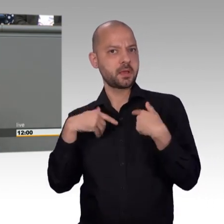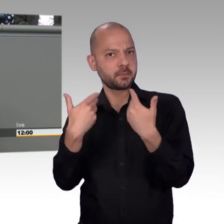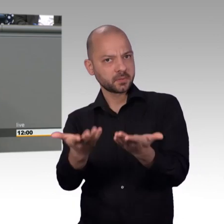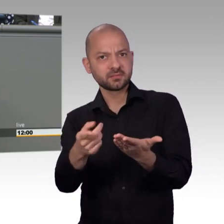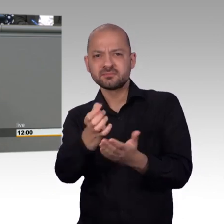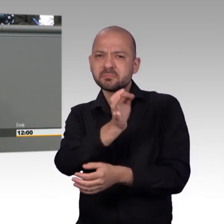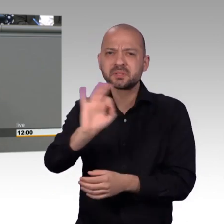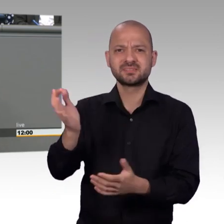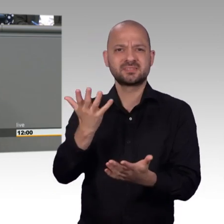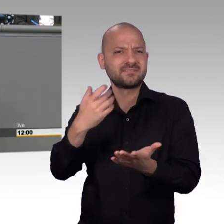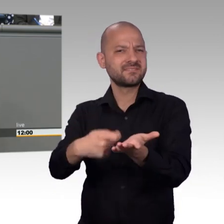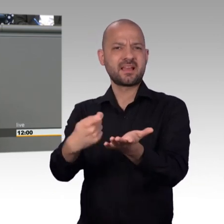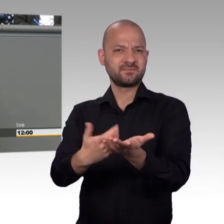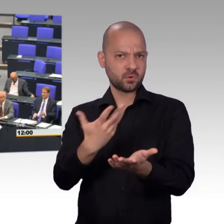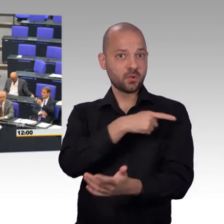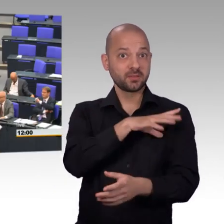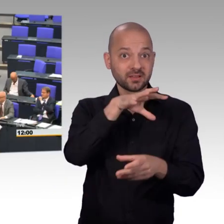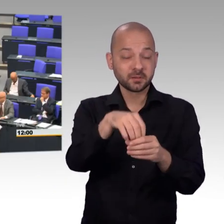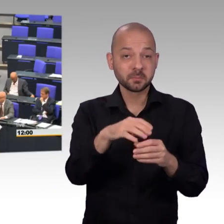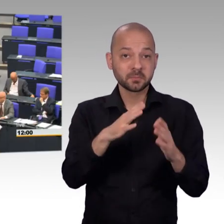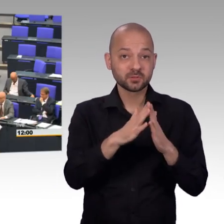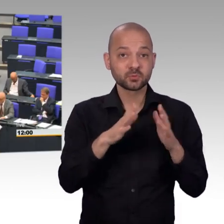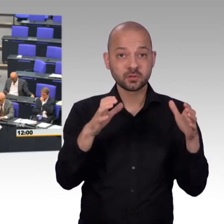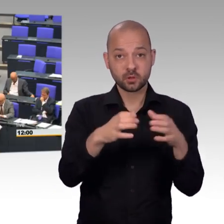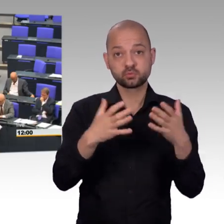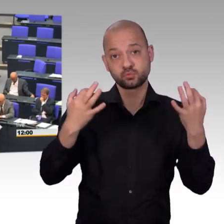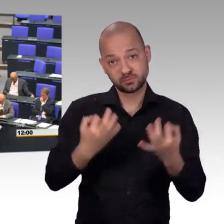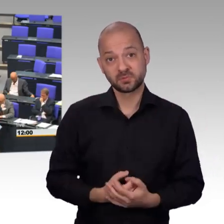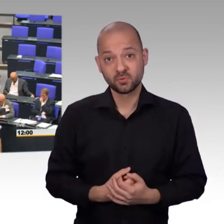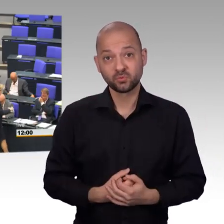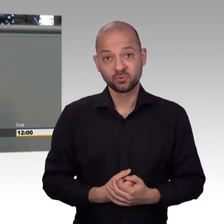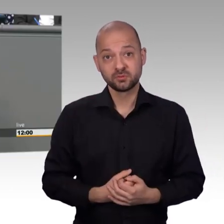Und dass eben das diese Stärke der Kommunikation, dass diese starken